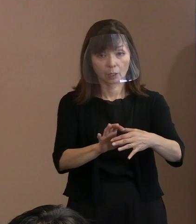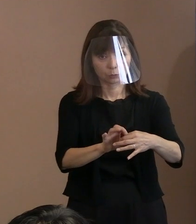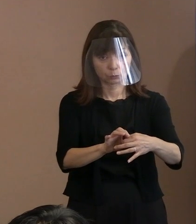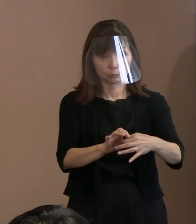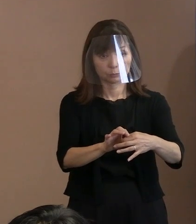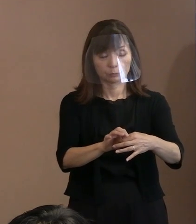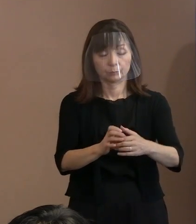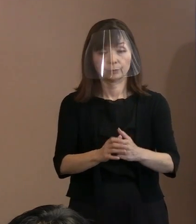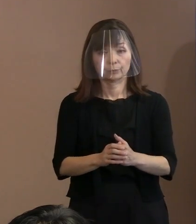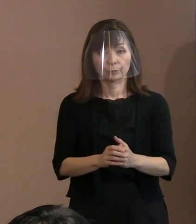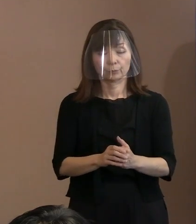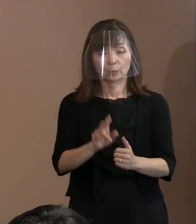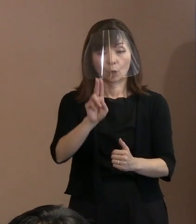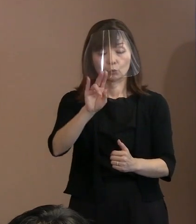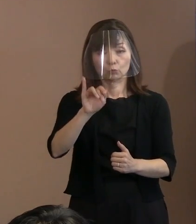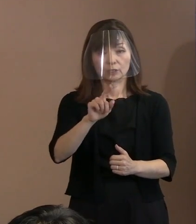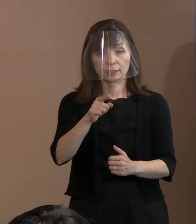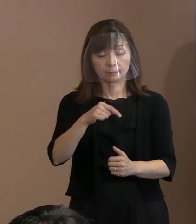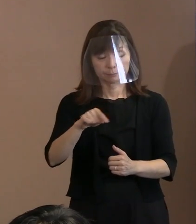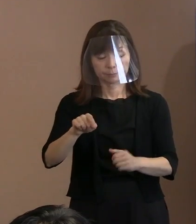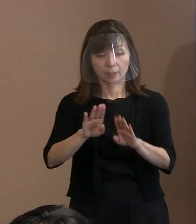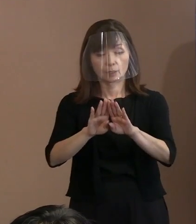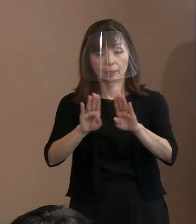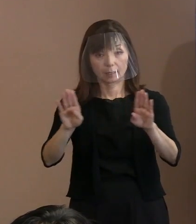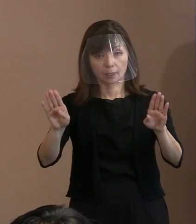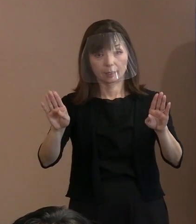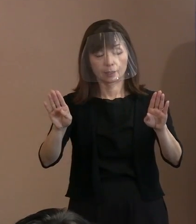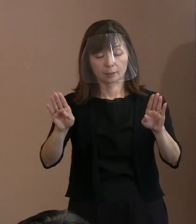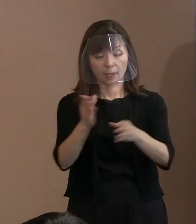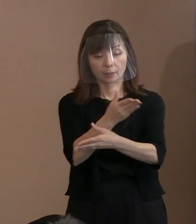ウィーンでありました 核兵器禁止条約の第1回締約国会議､